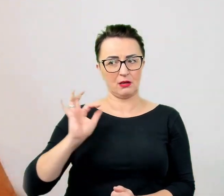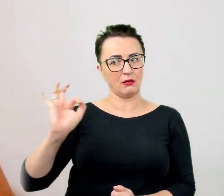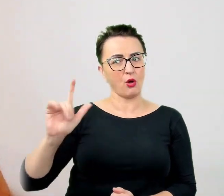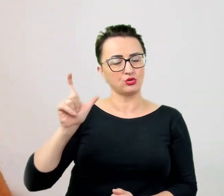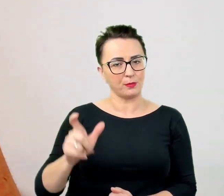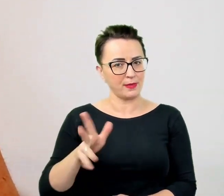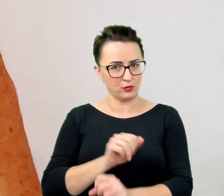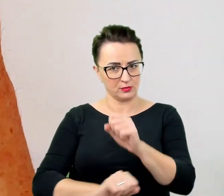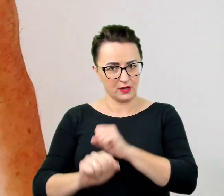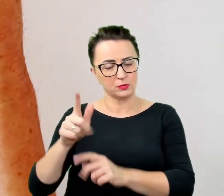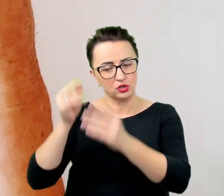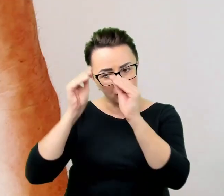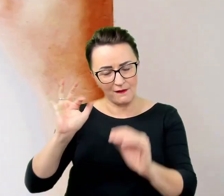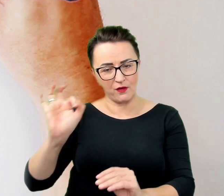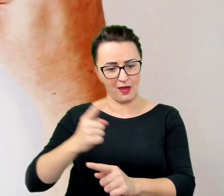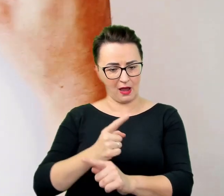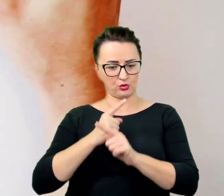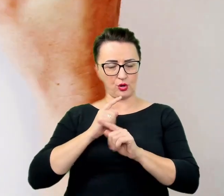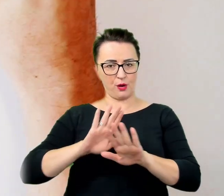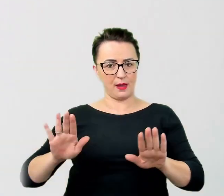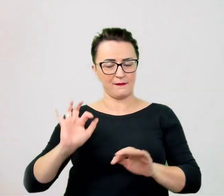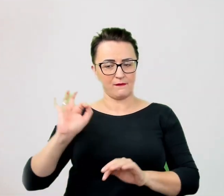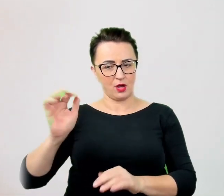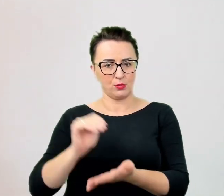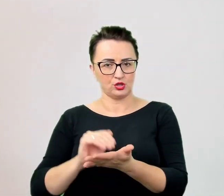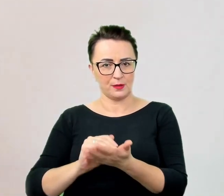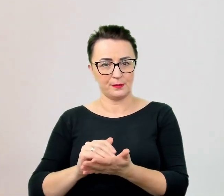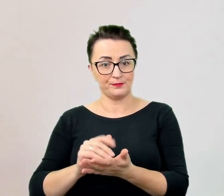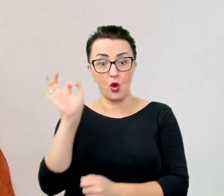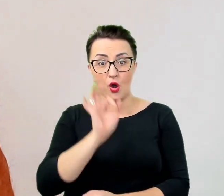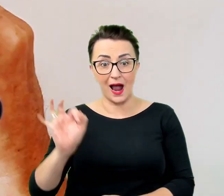Przy okazji komunikacji pojawia się jeszcze jeden, w pewnych momentach komiczny problem.